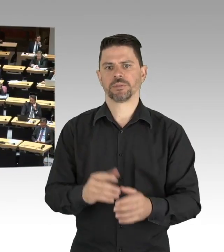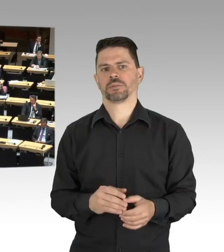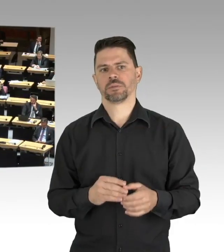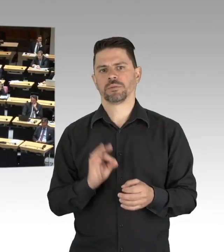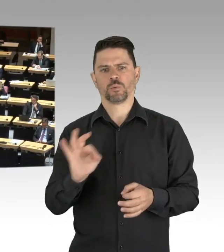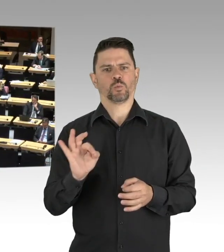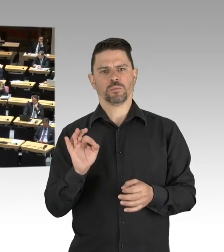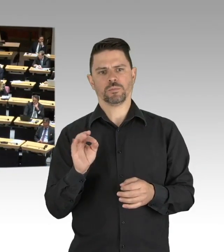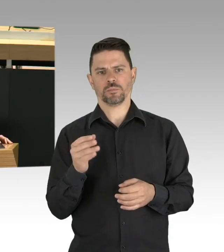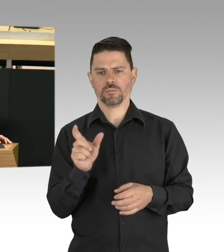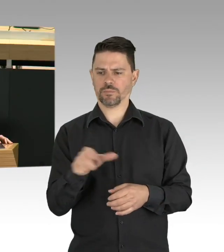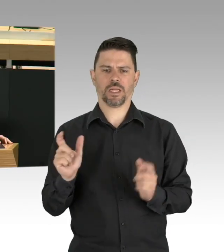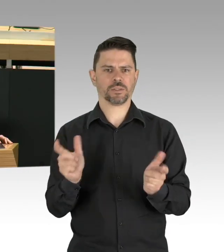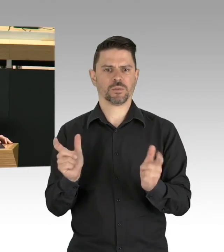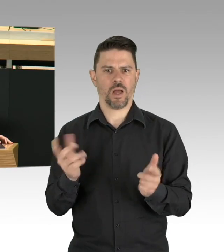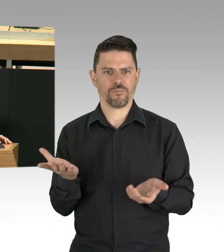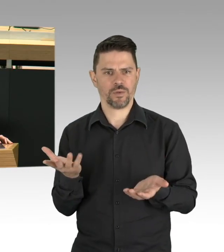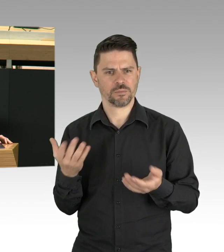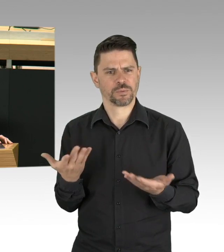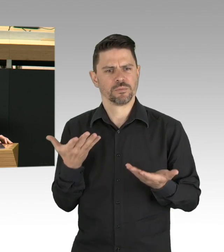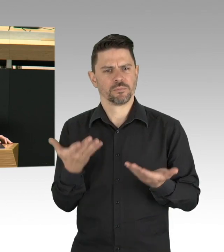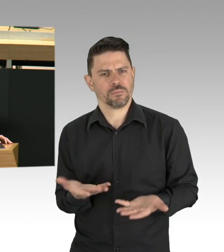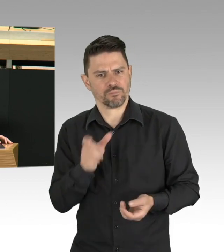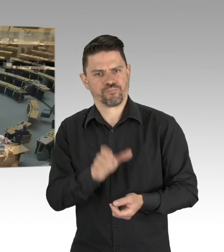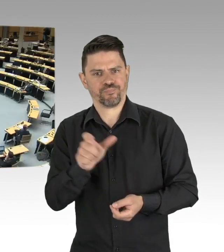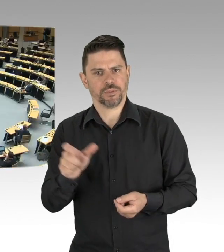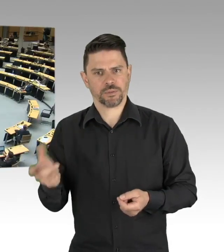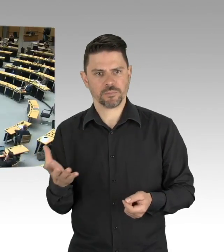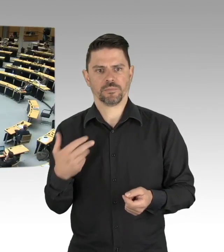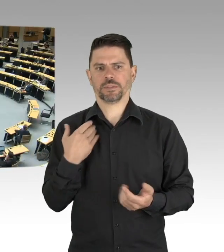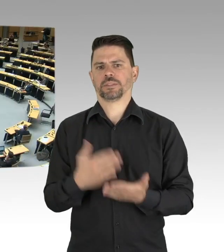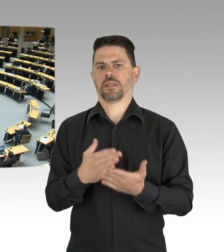(Beifall)